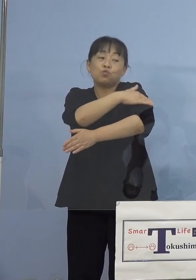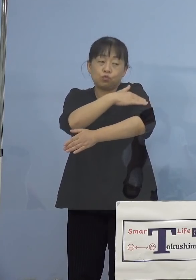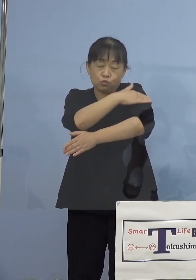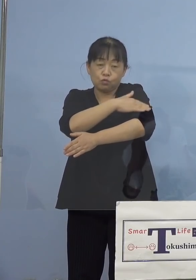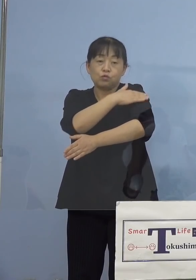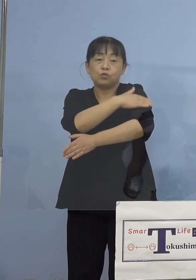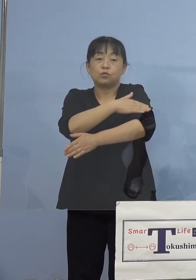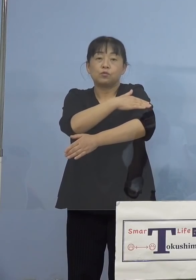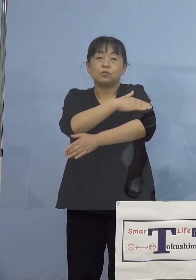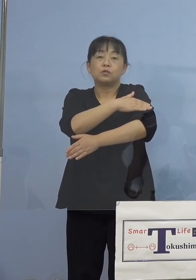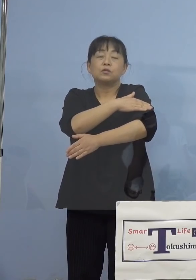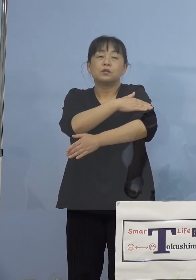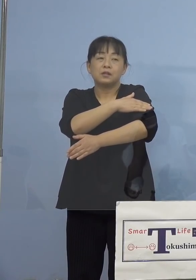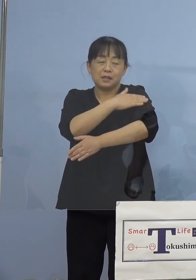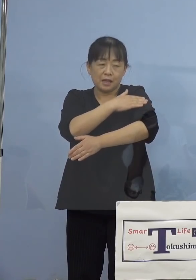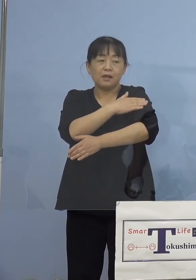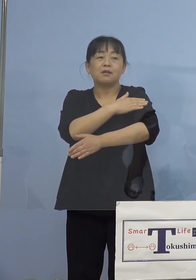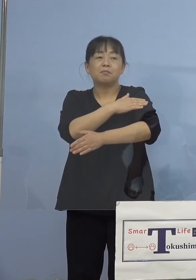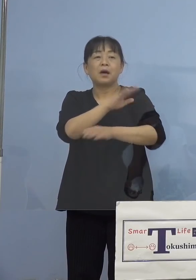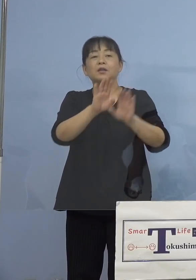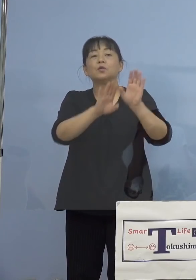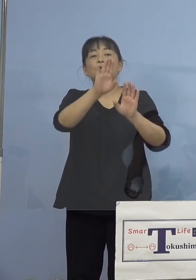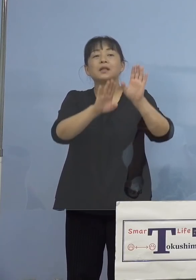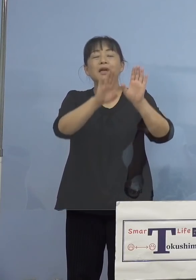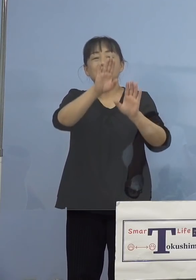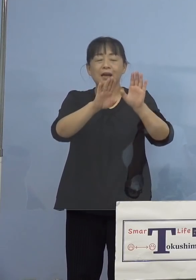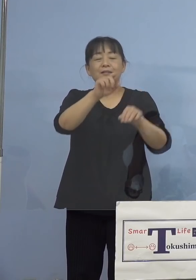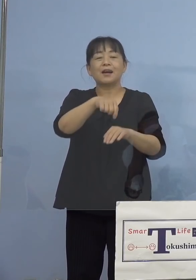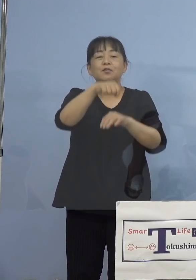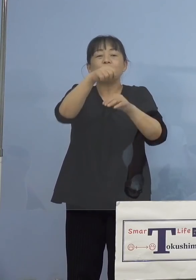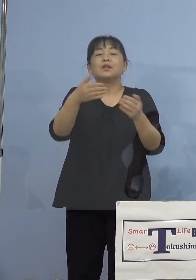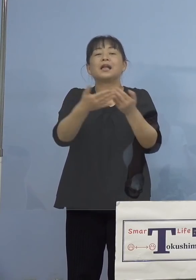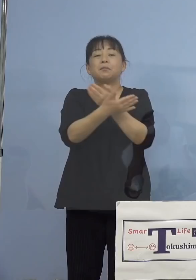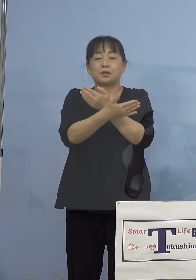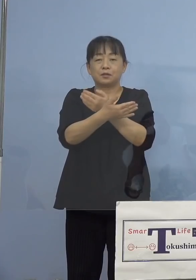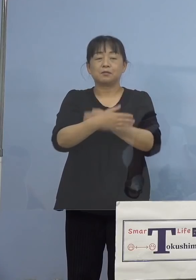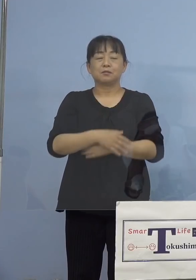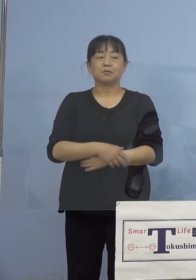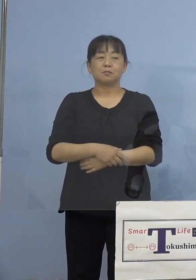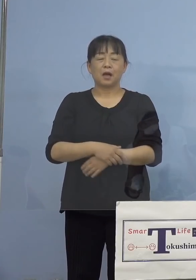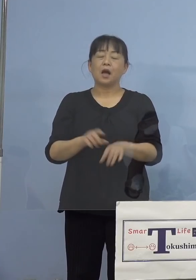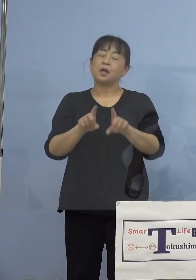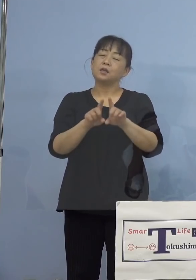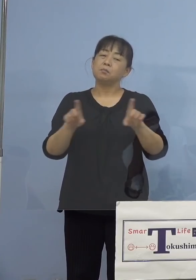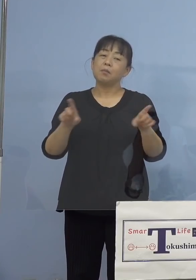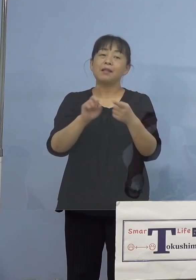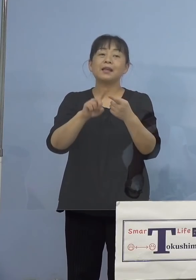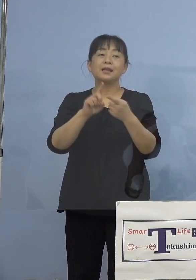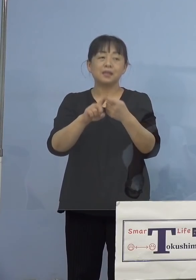塗ることで、症状が軽くなります ということで、一般的に発疹ができるものと